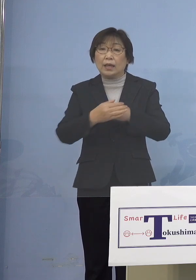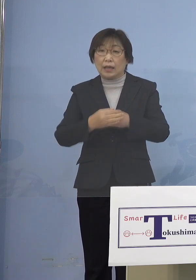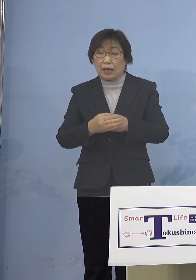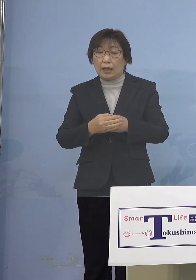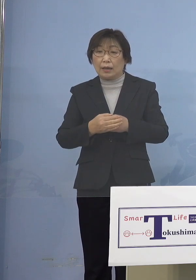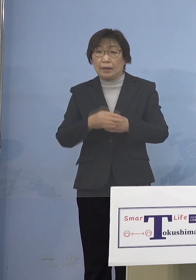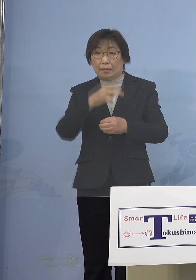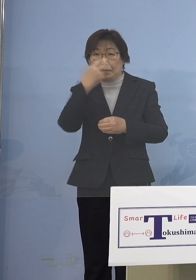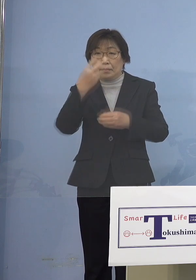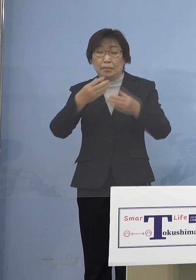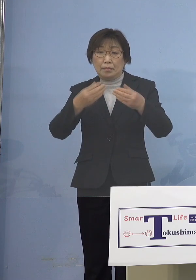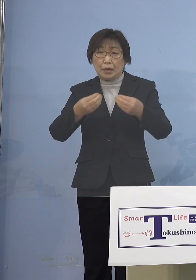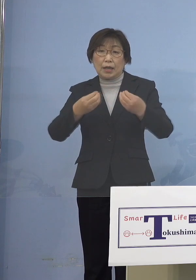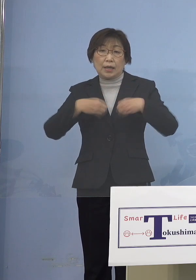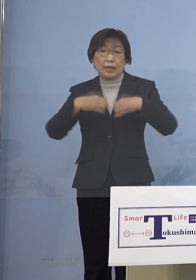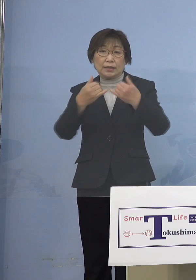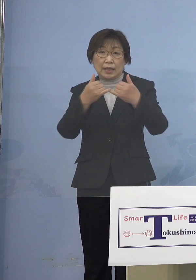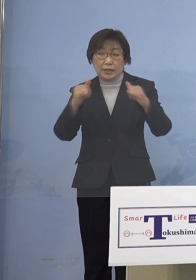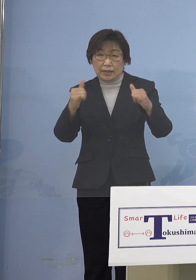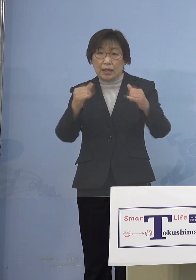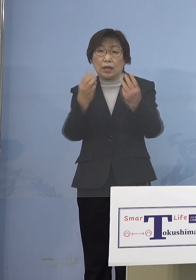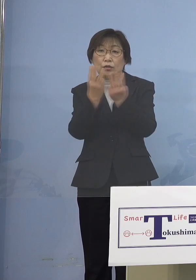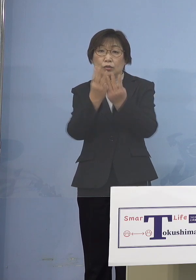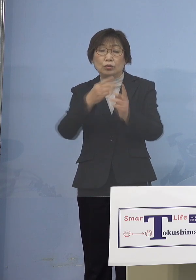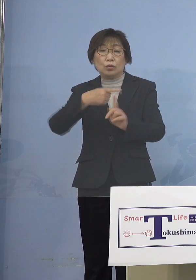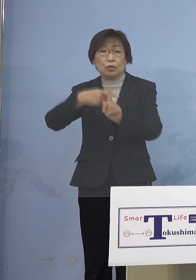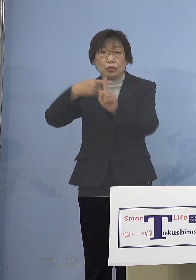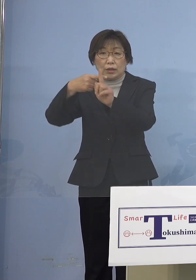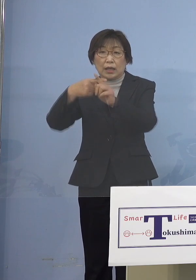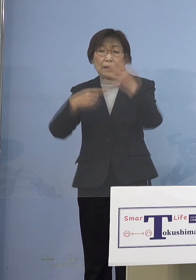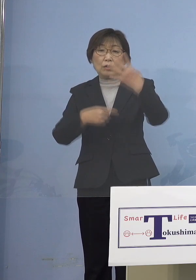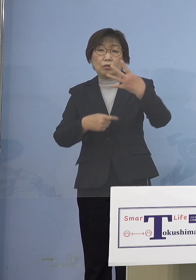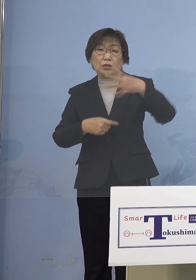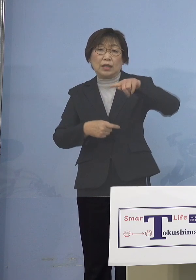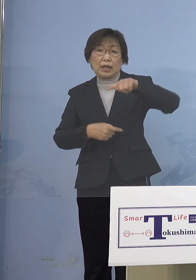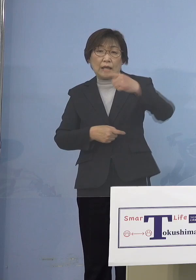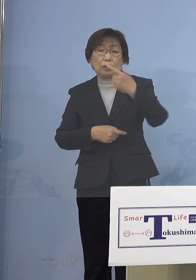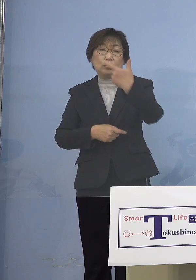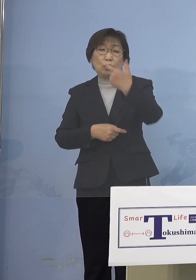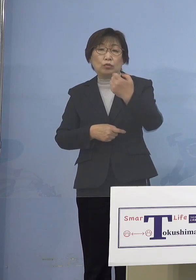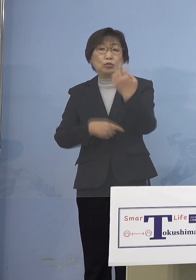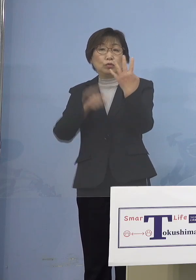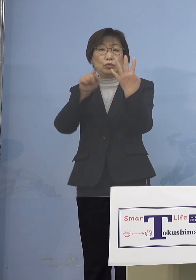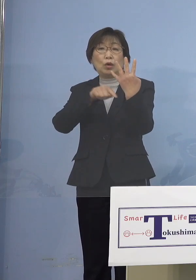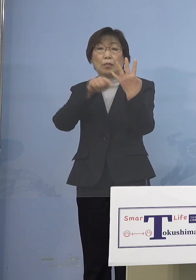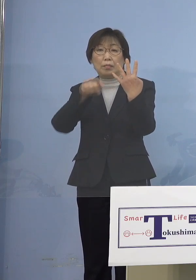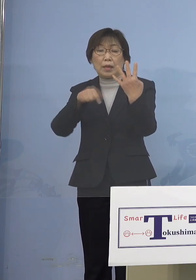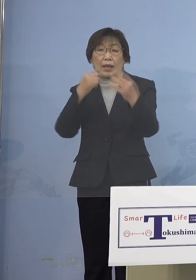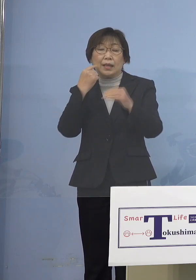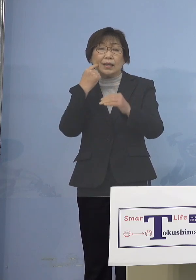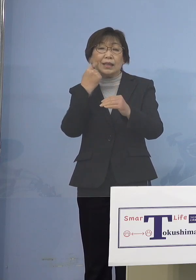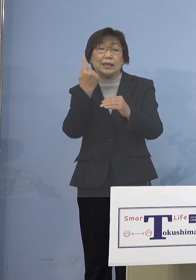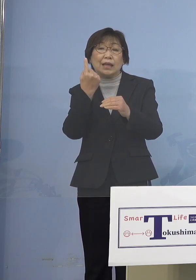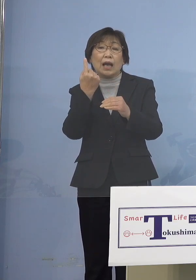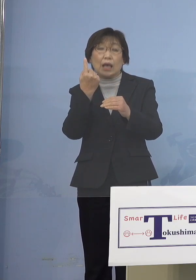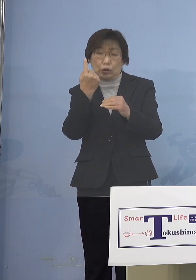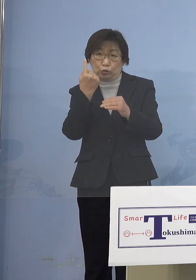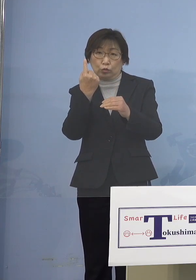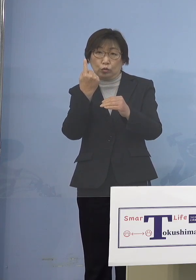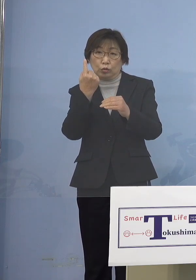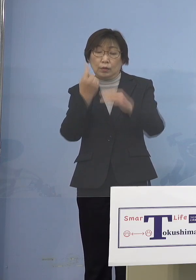感染者数の累計が4,164名 1か月足らずで4,000名を超える